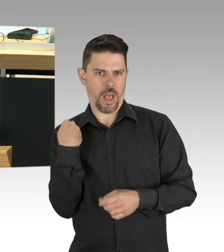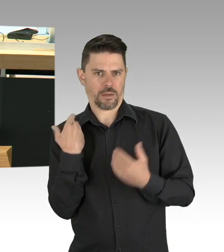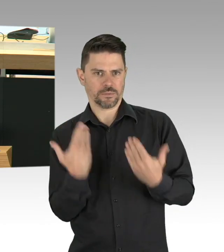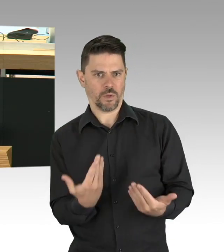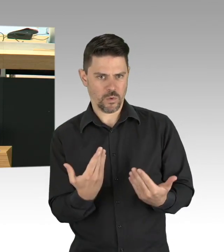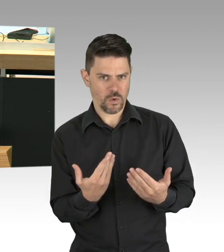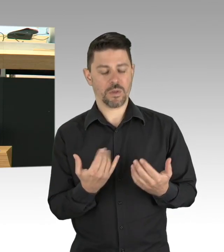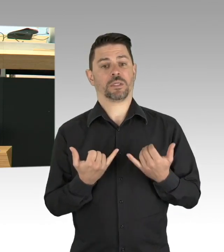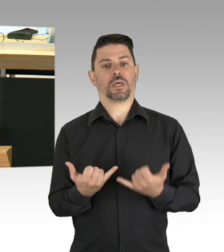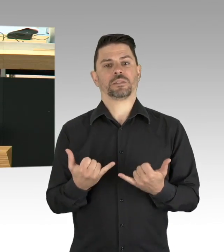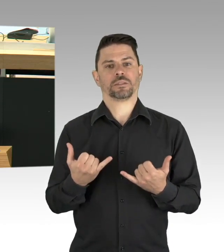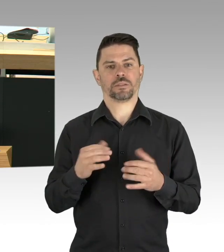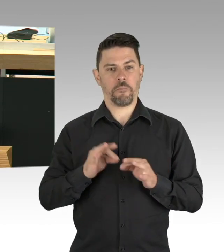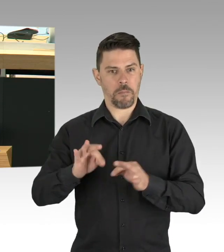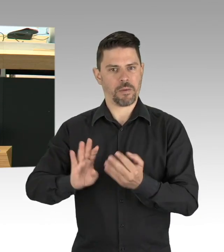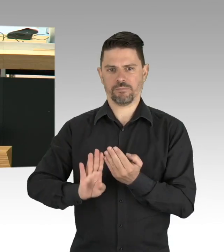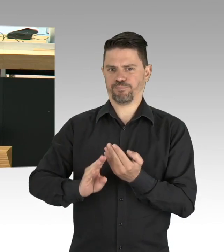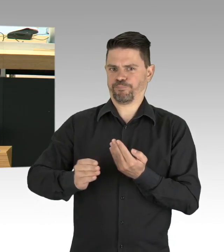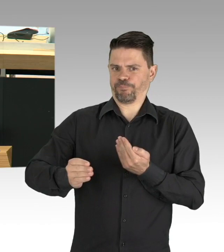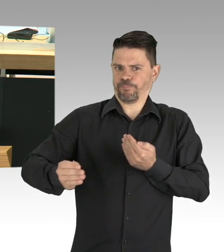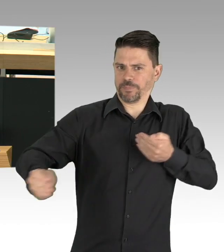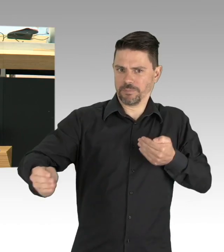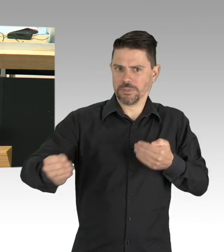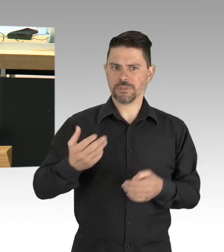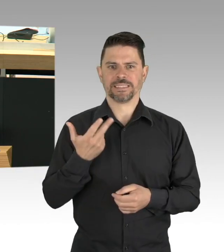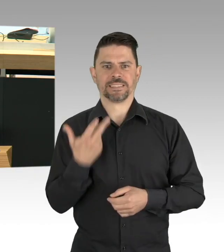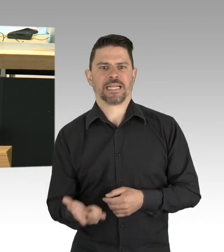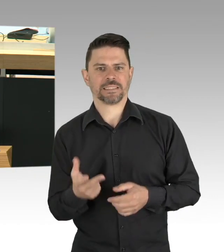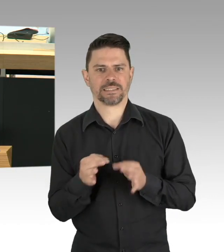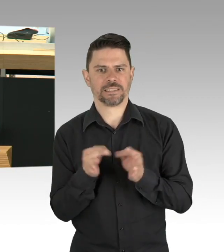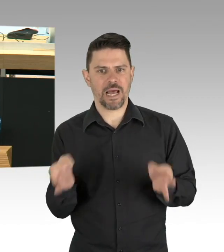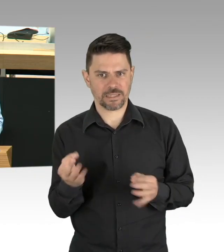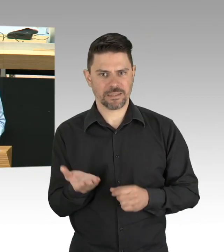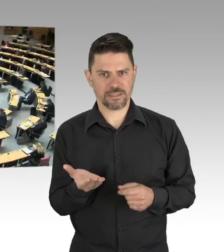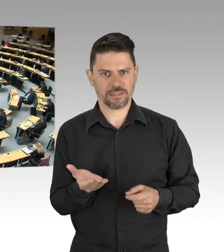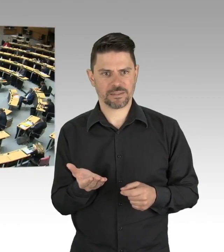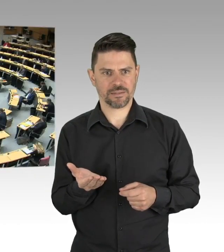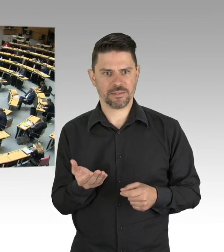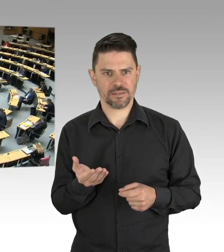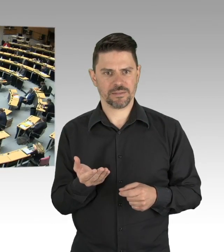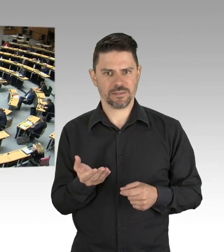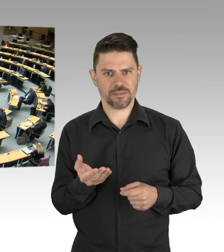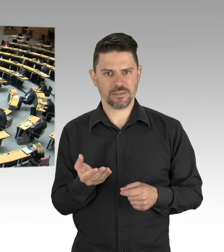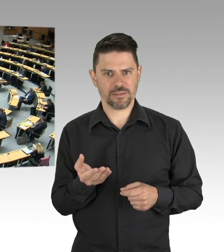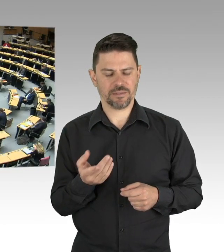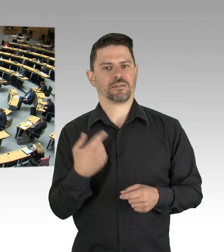es ein Verfassungsgericht tun muss. (Beifall)